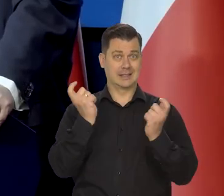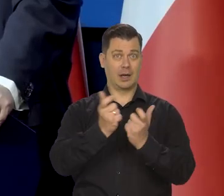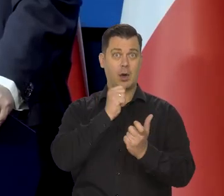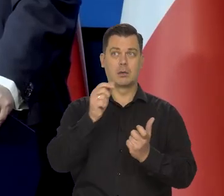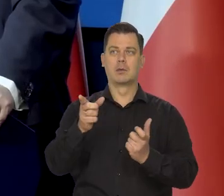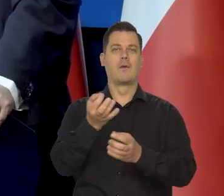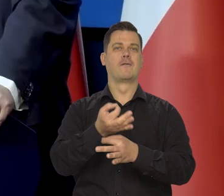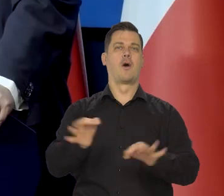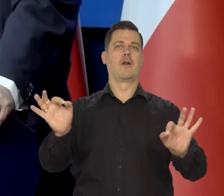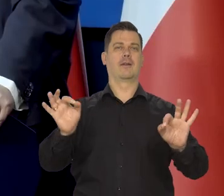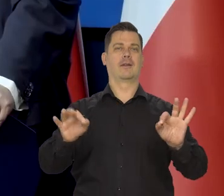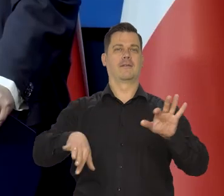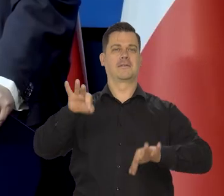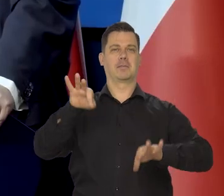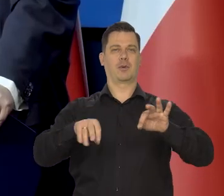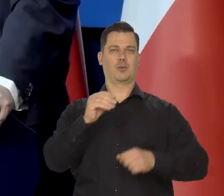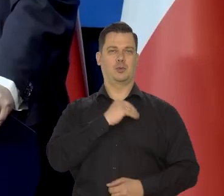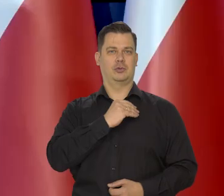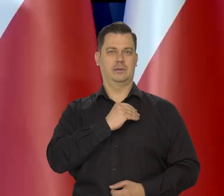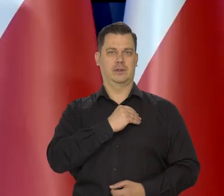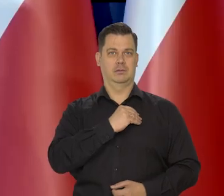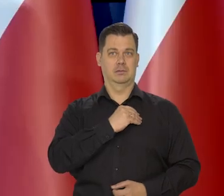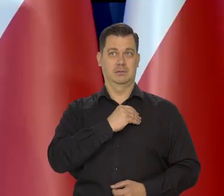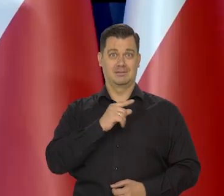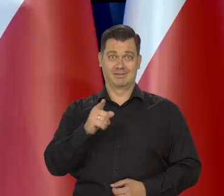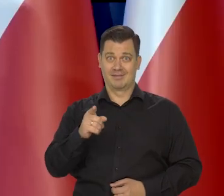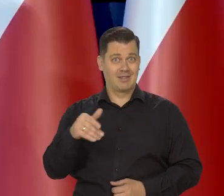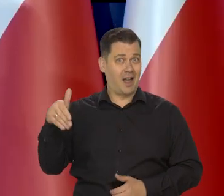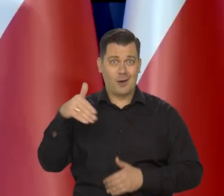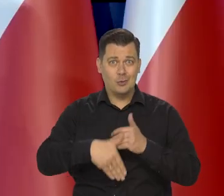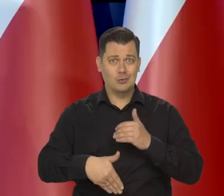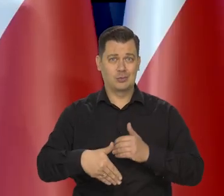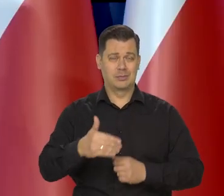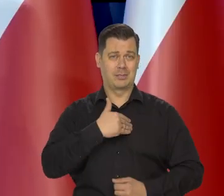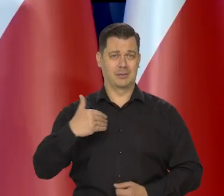w którym były wolne wybory. Nie byliśmy żadnym liderem, tylko byliśmy w ogonie.